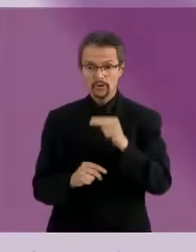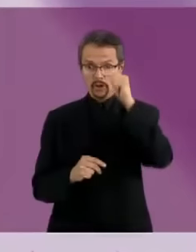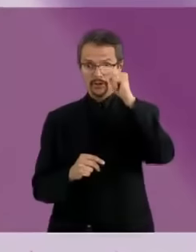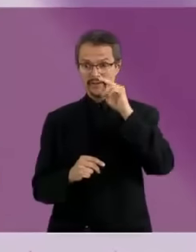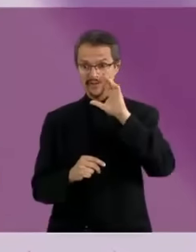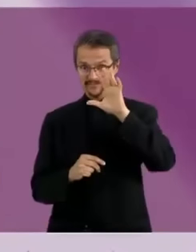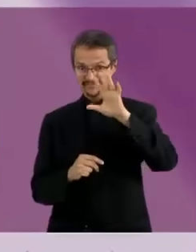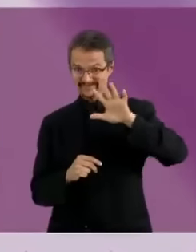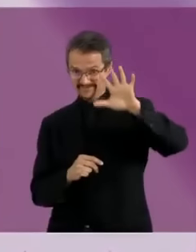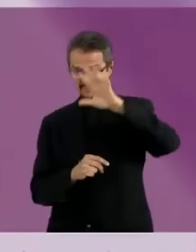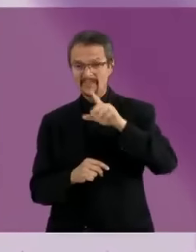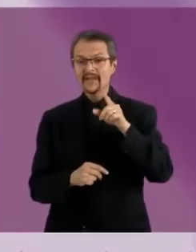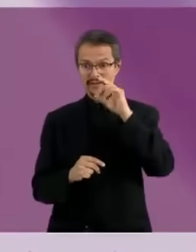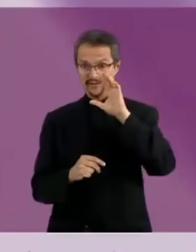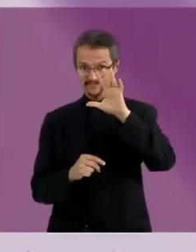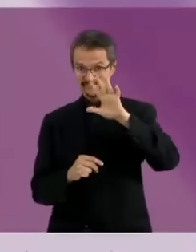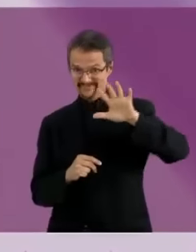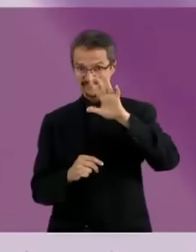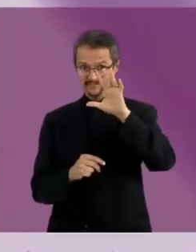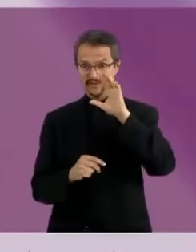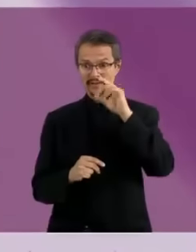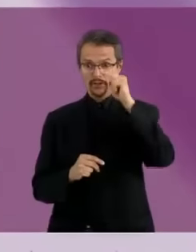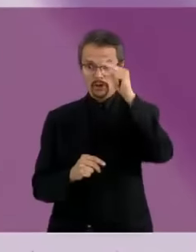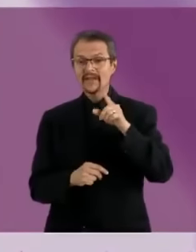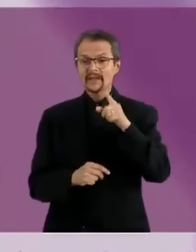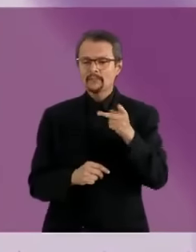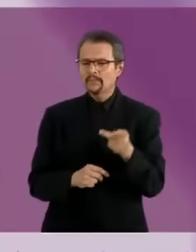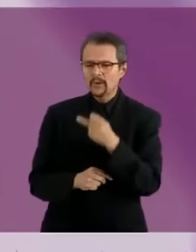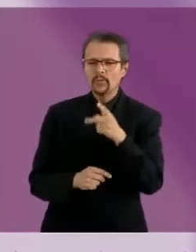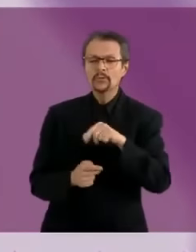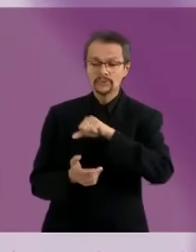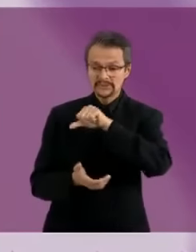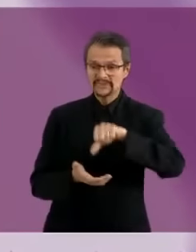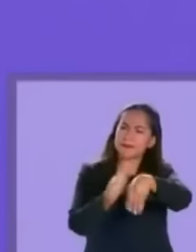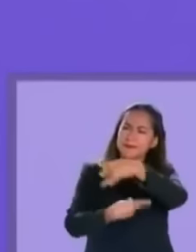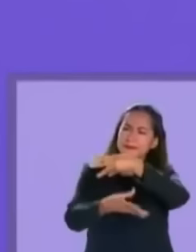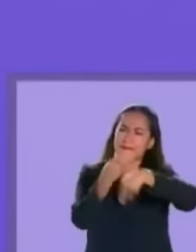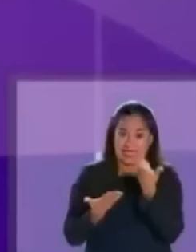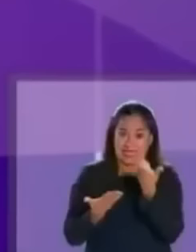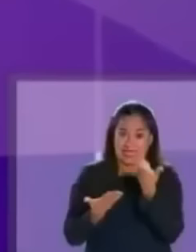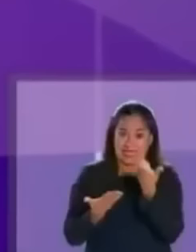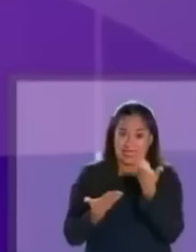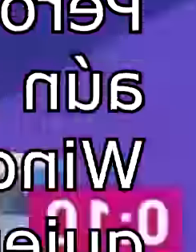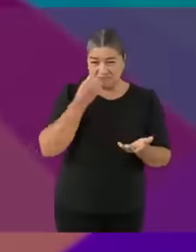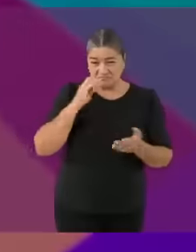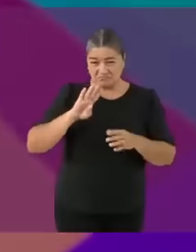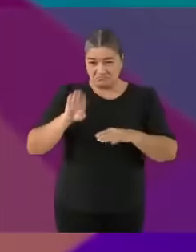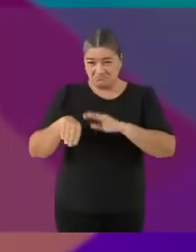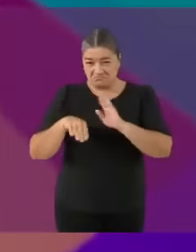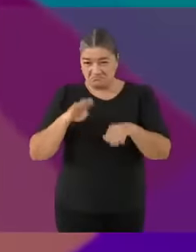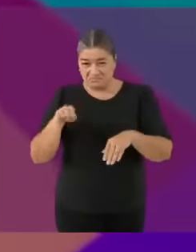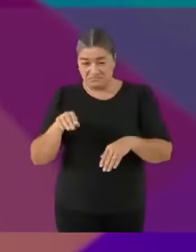No es un secreto para nadie que Andrés Manuel necesita una actualización No, NUNCA Sigues siendo...